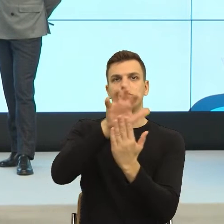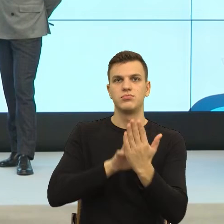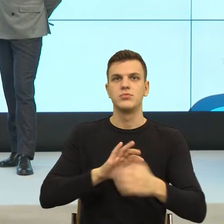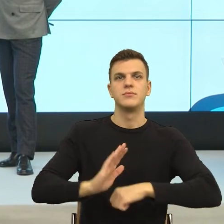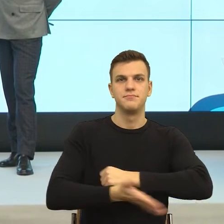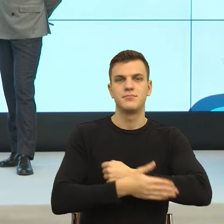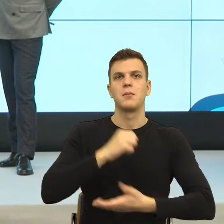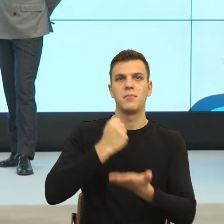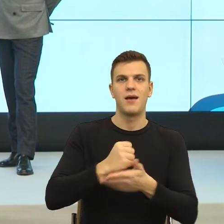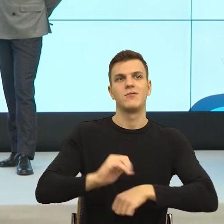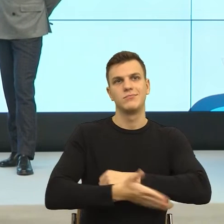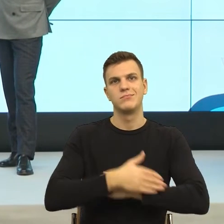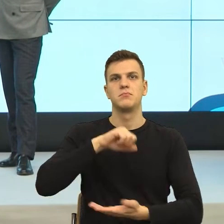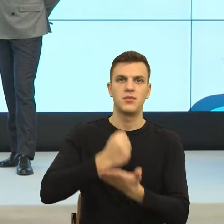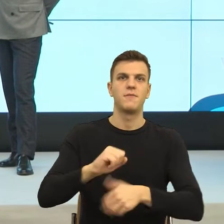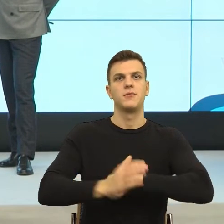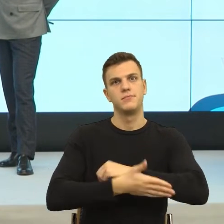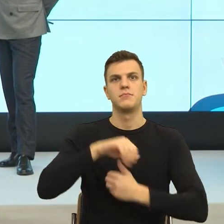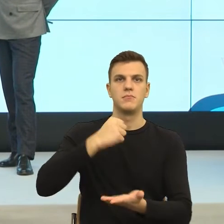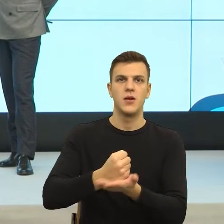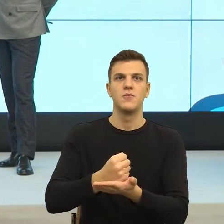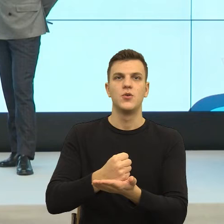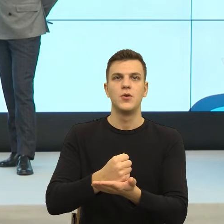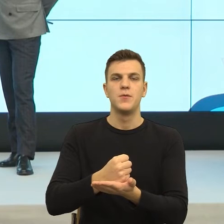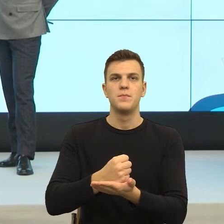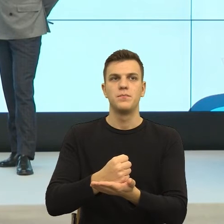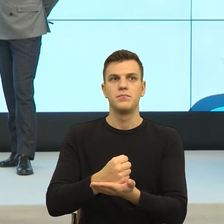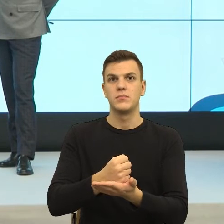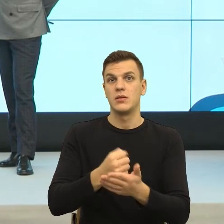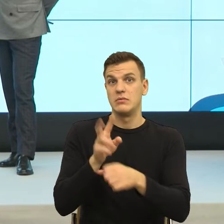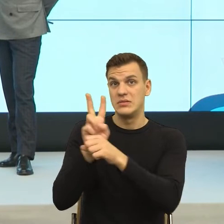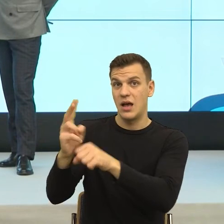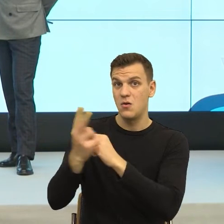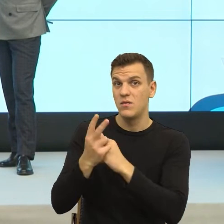No ale zobaczcie Państwo, czy to jest tak, że ta umowa, którą oboje podpisujemy, bardzo dużo.